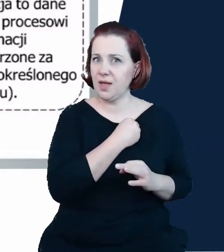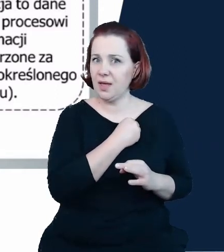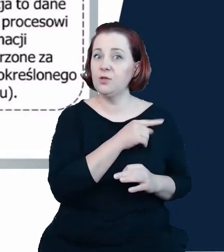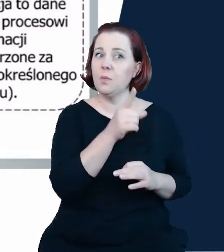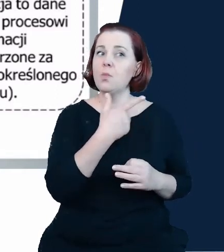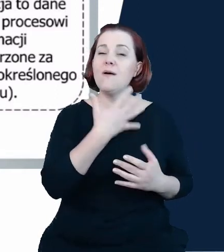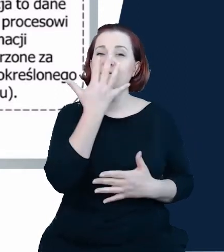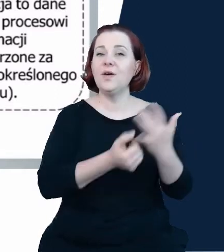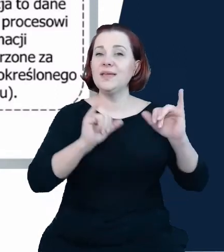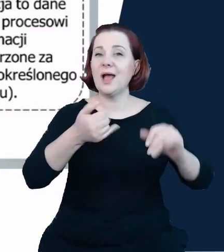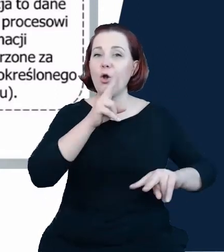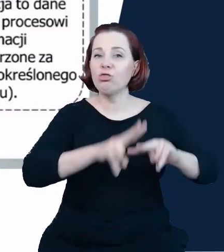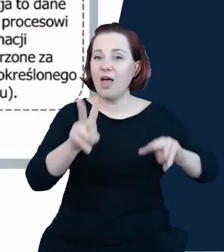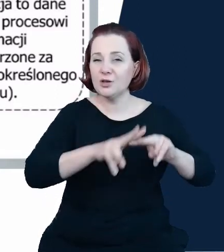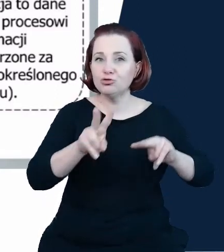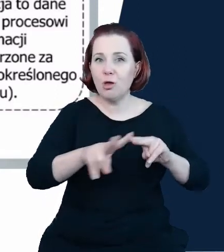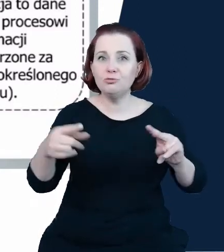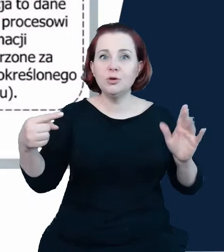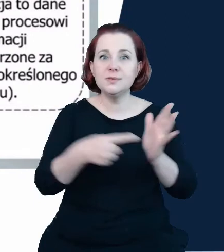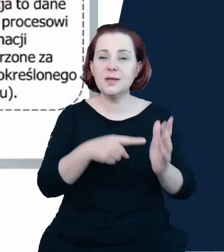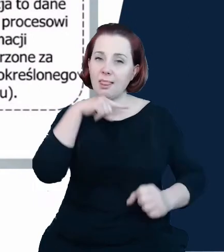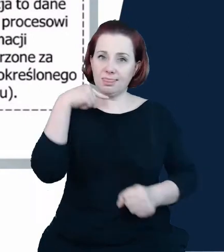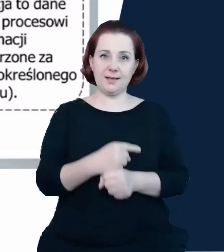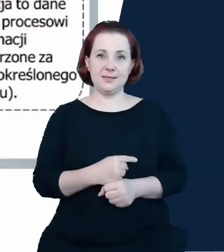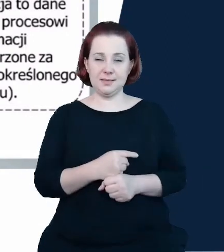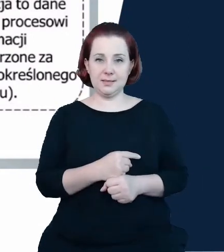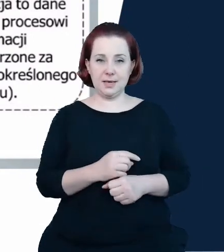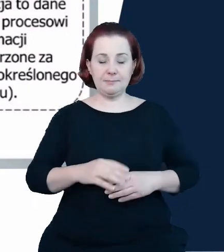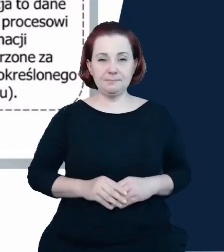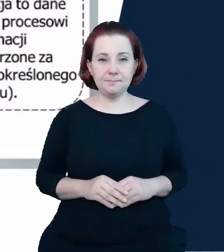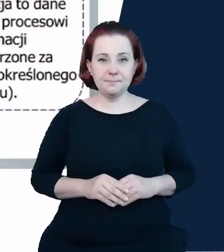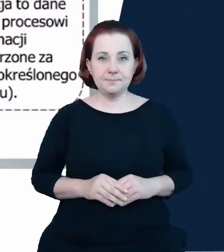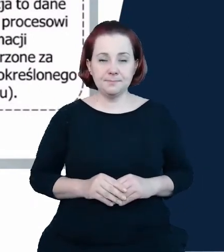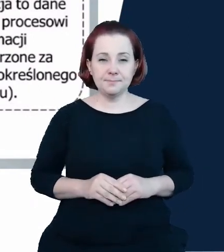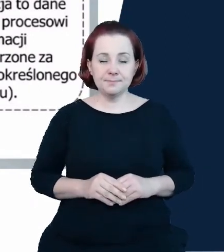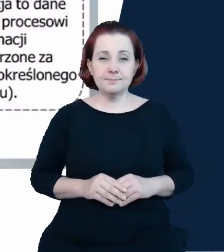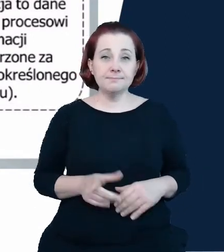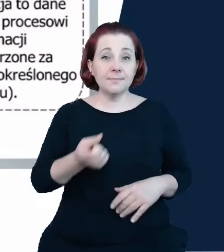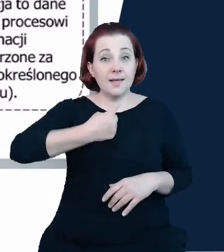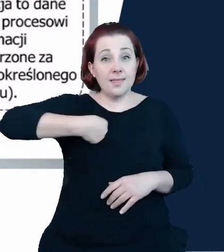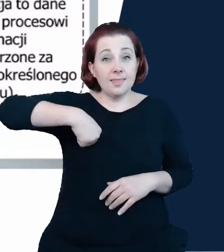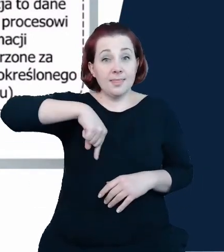do podejmowania decyzji. Tutaj opis i tutaj nasza nadzieja w to, że